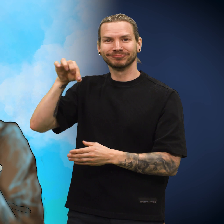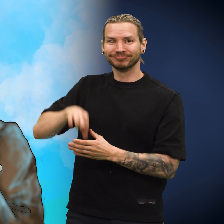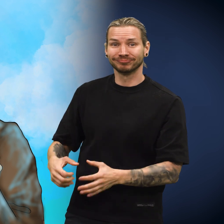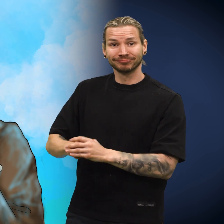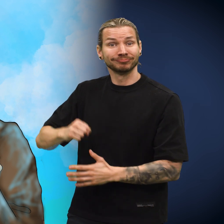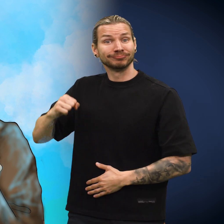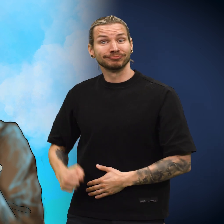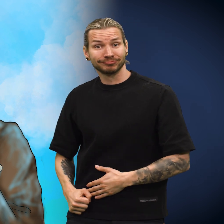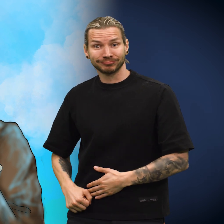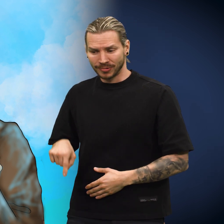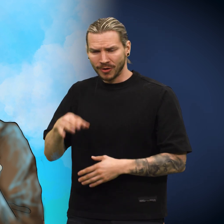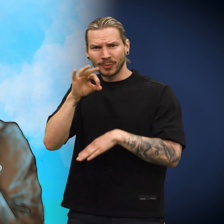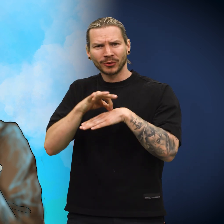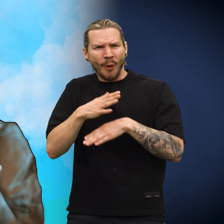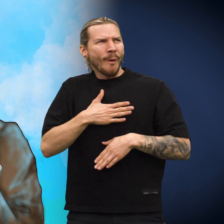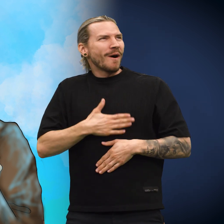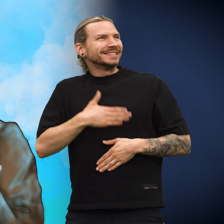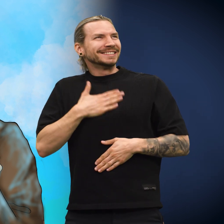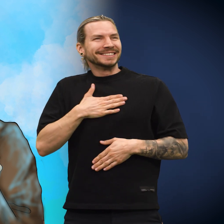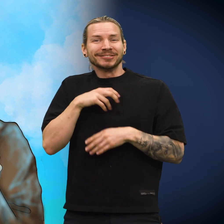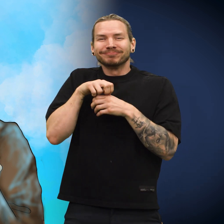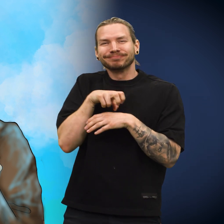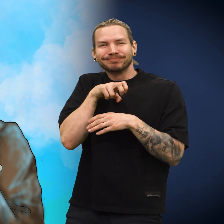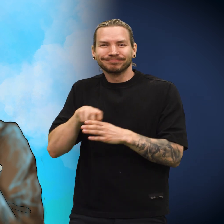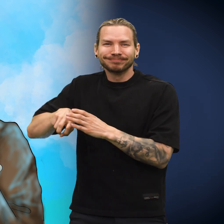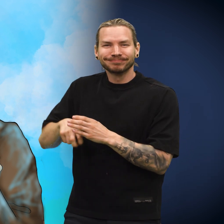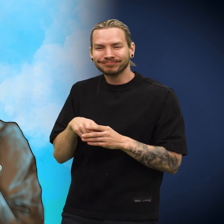Så puttet han skillingen tilbake i pengepungen, og den frydet seg.